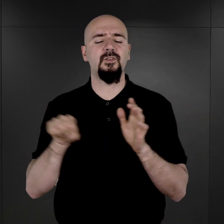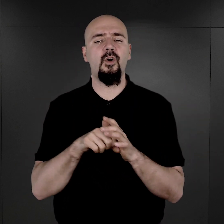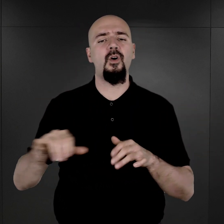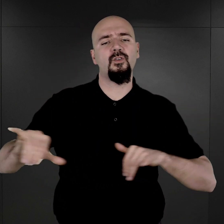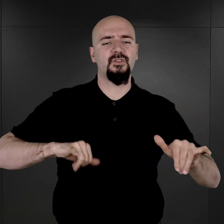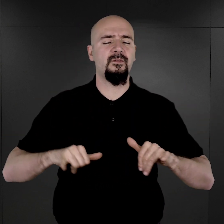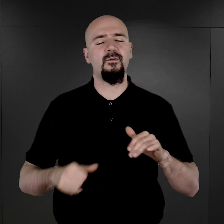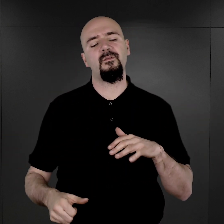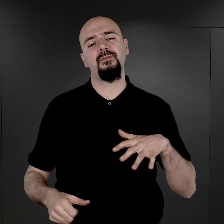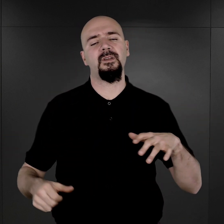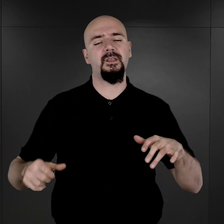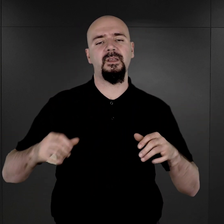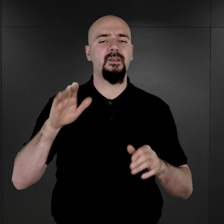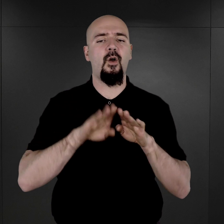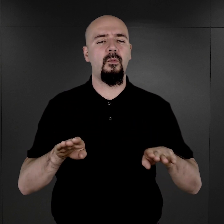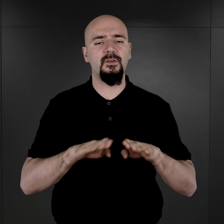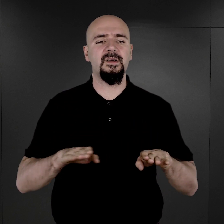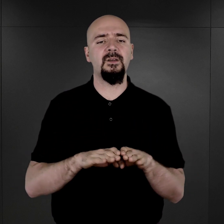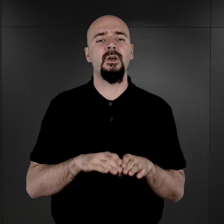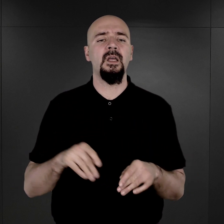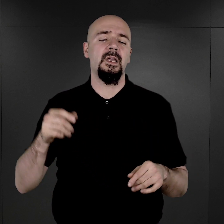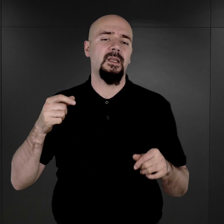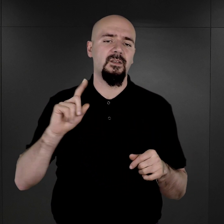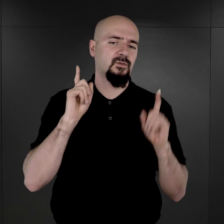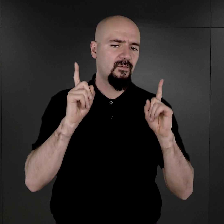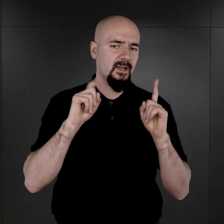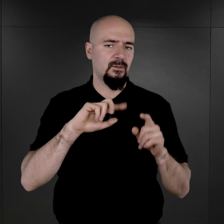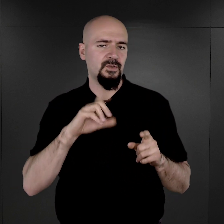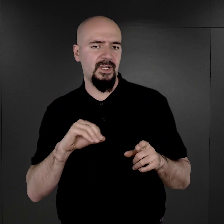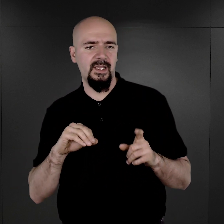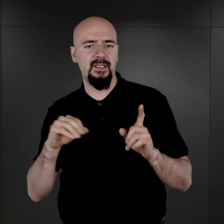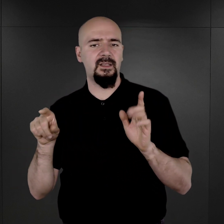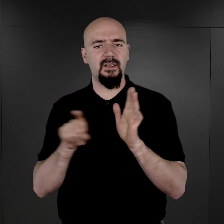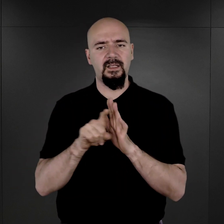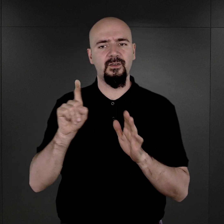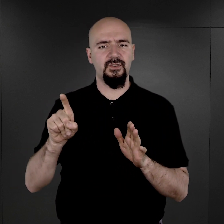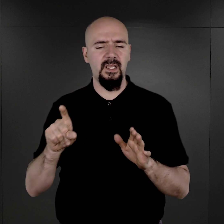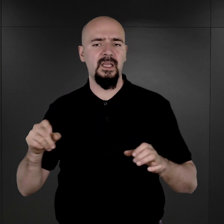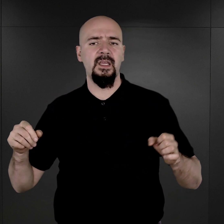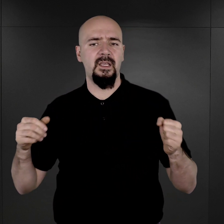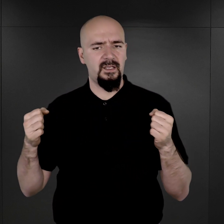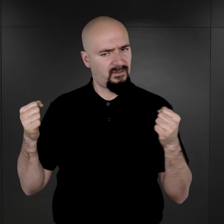przesłany przez Heinricha Himmlera, z taką uwagą, że ze względu na wzmożony wysiłek wojenny Trzeciej Rzeszy